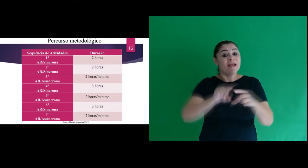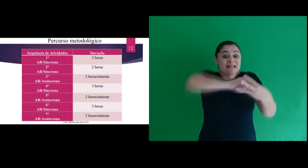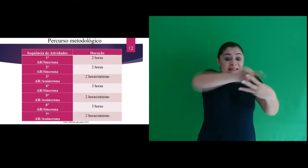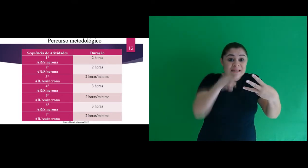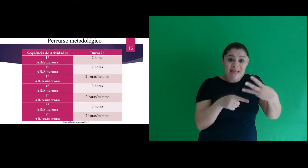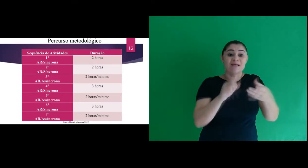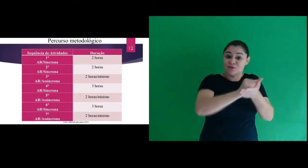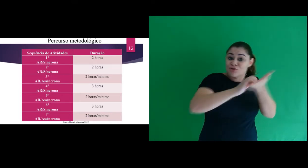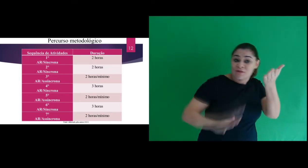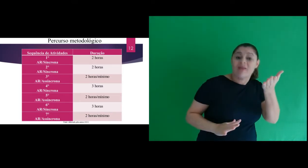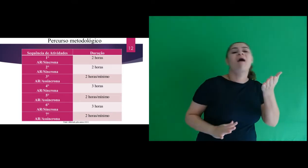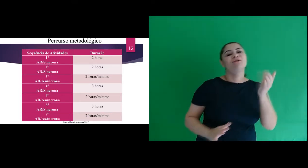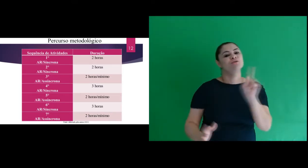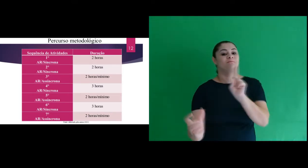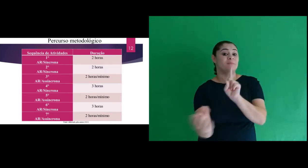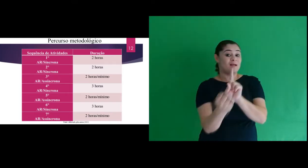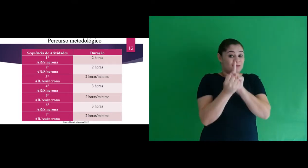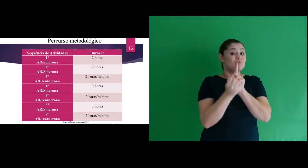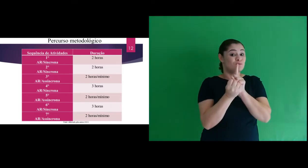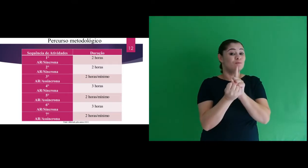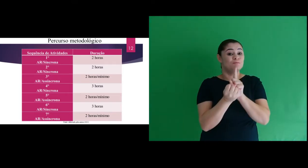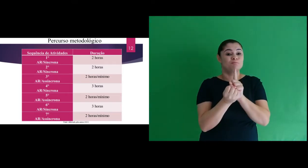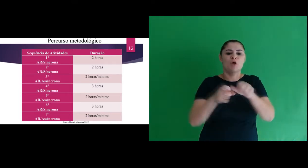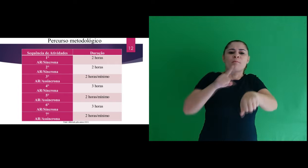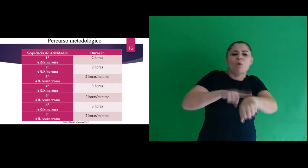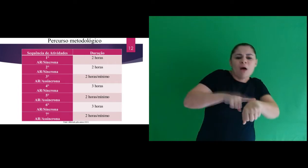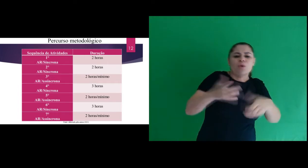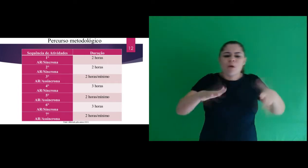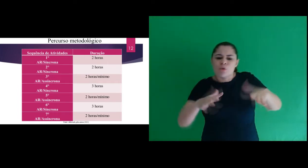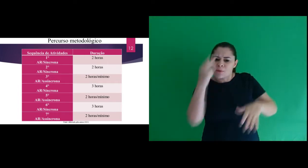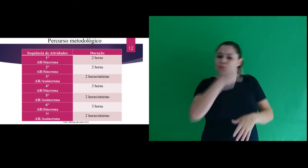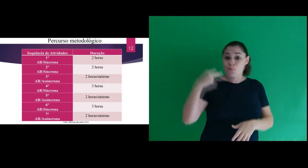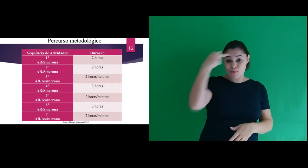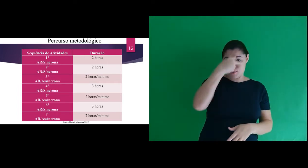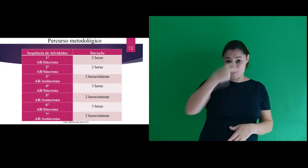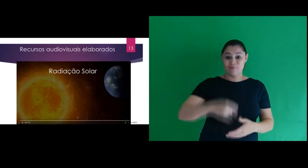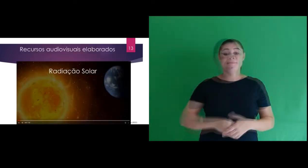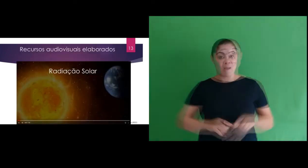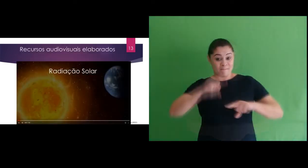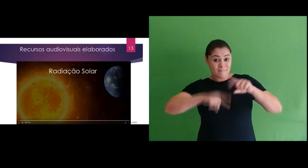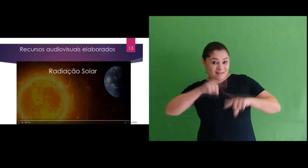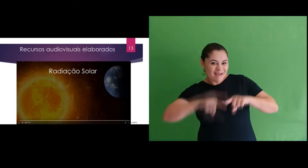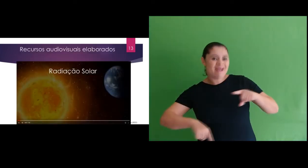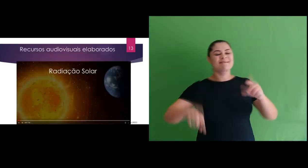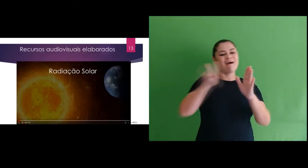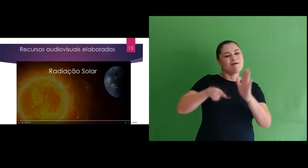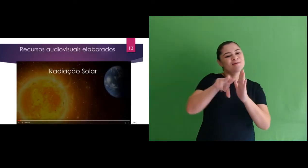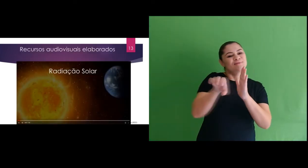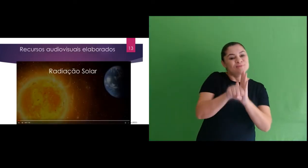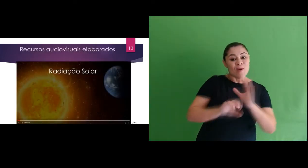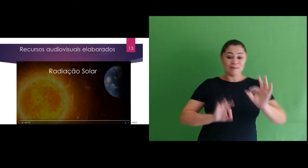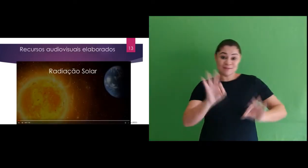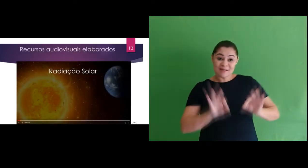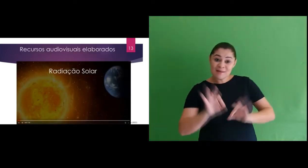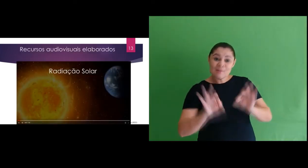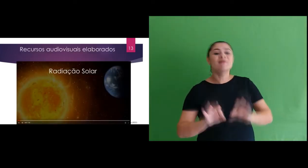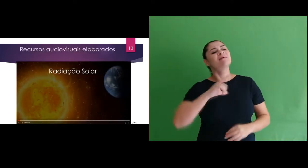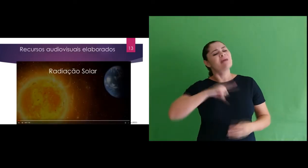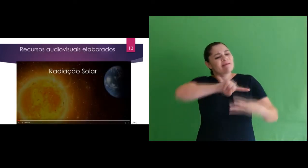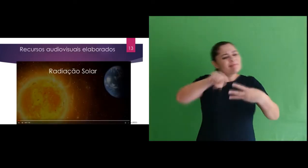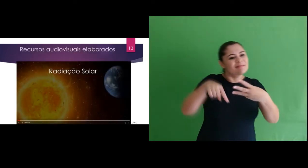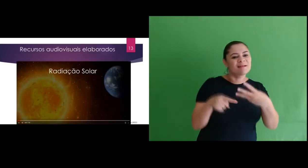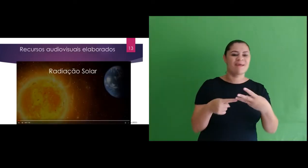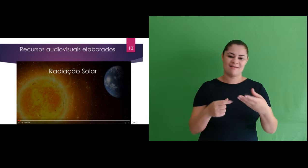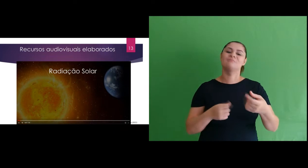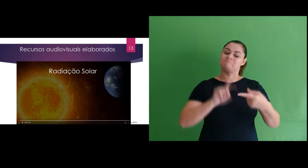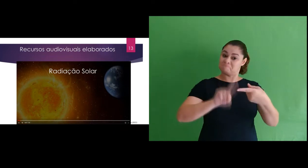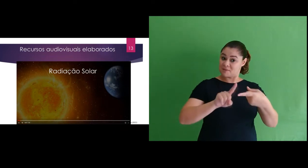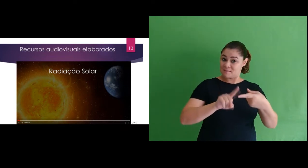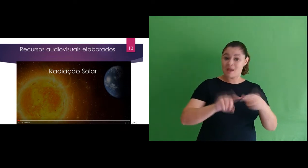3 atividades assíncronas, com duração de 2 horas no mínimo. Os Recursos audiovisuais elaborados